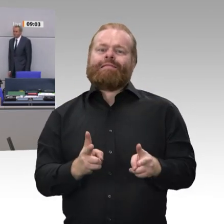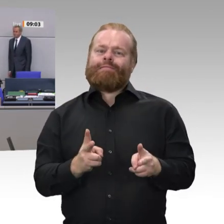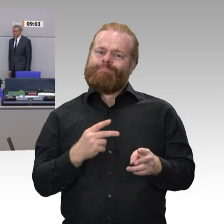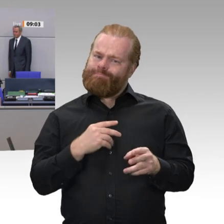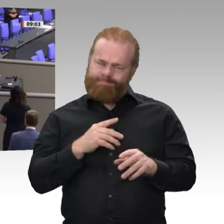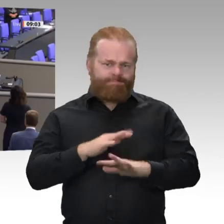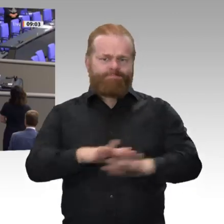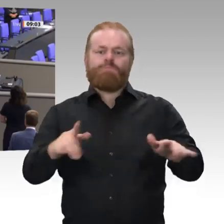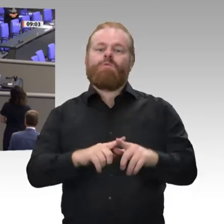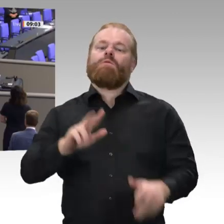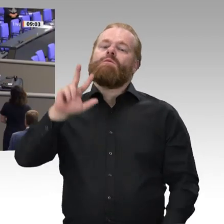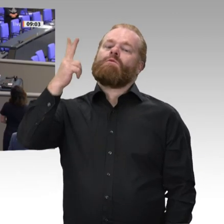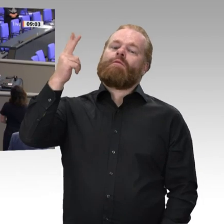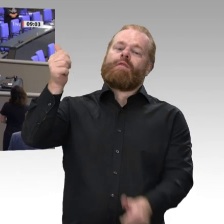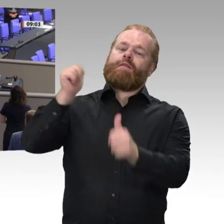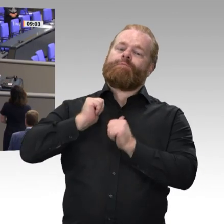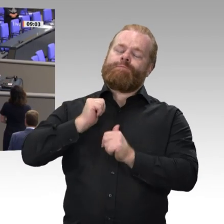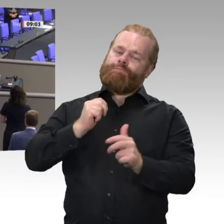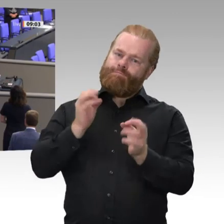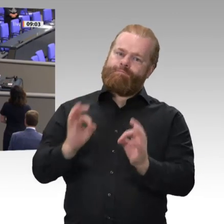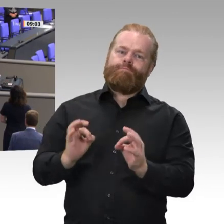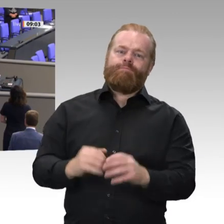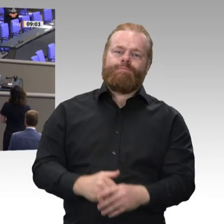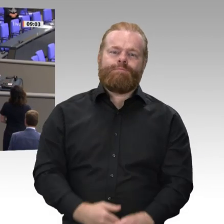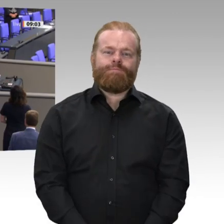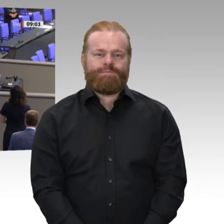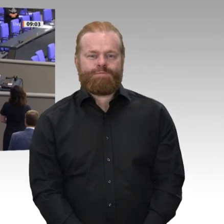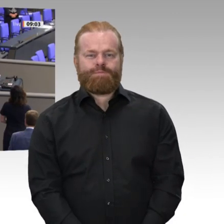Ich gratuliere Ihnen. Ich wünsche Ihnen im Namen des ganzen Bundestages für Ihr